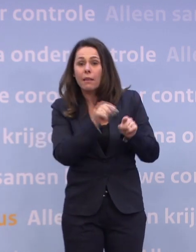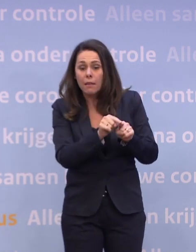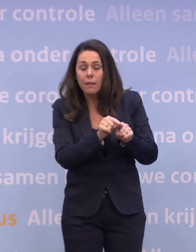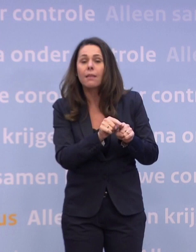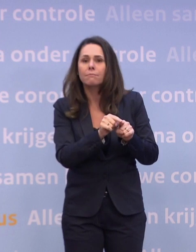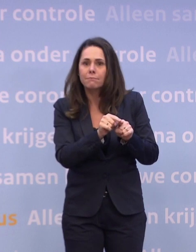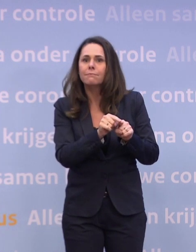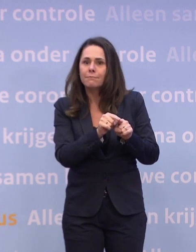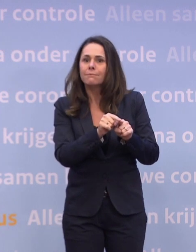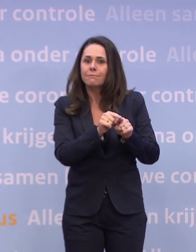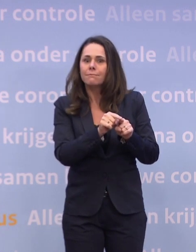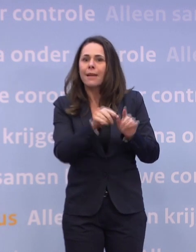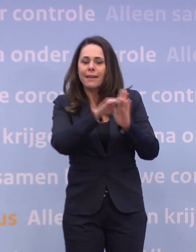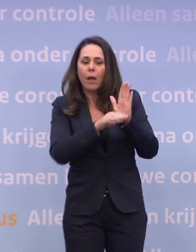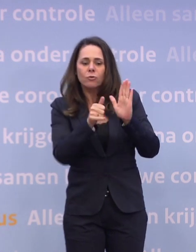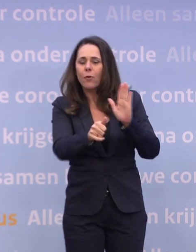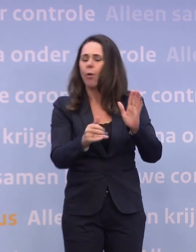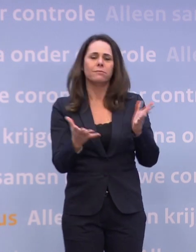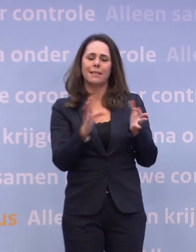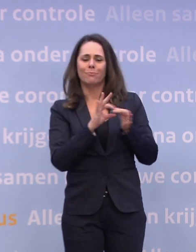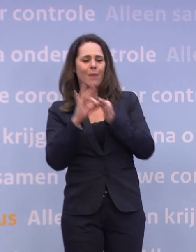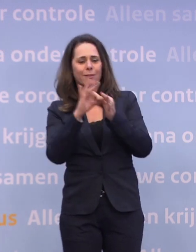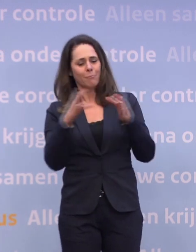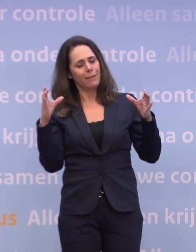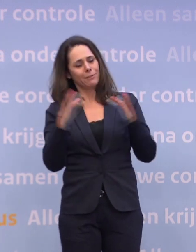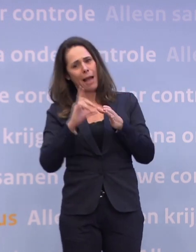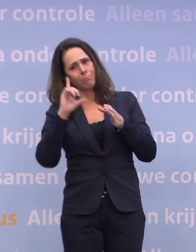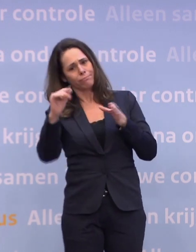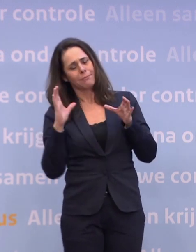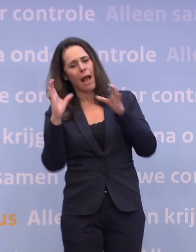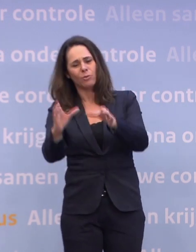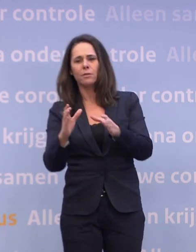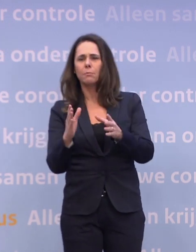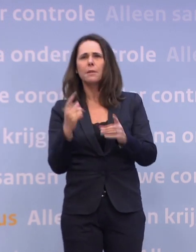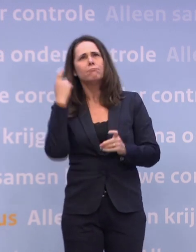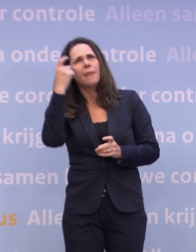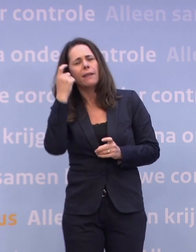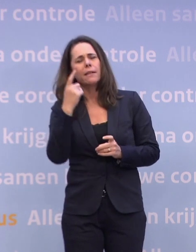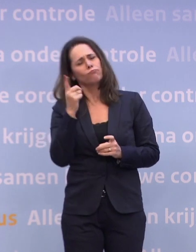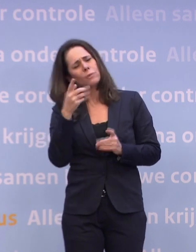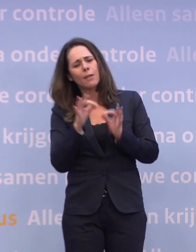...moet ik met de hele familie naar de stad of zou ik het ook online kunnen doen... ...of zou ik het ook in m'n eentje kunnen doen, even snel?